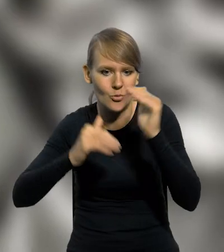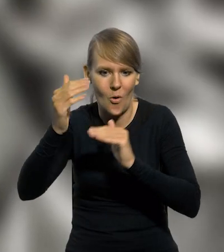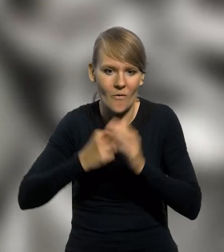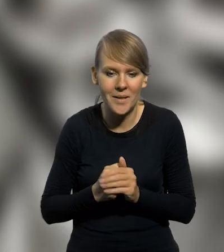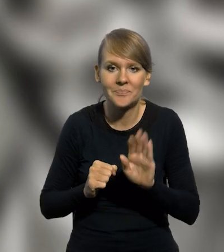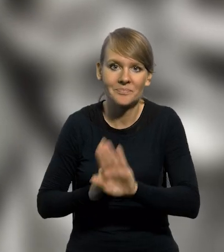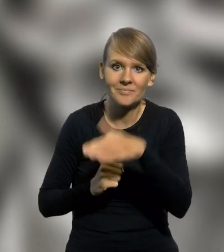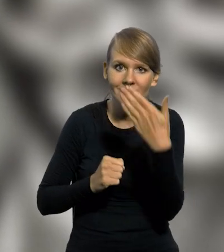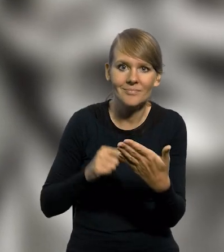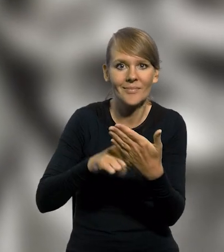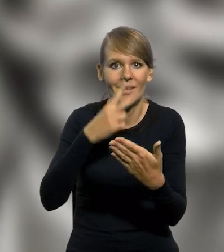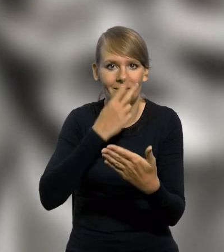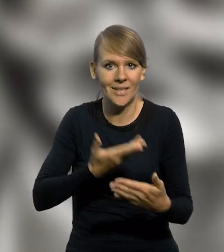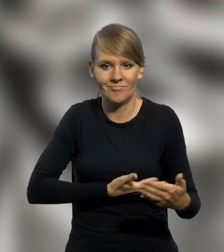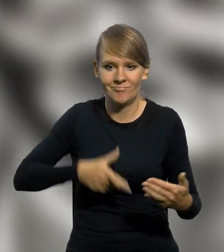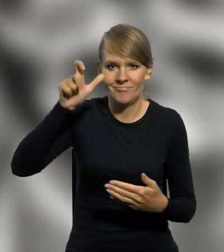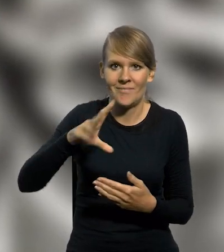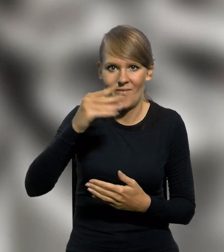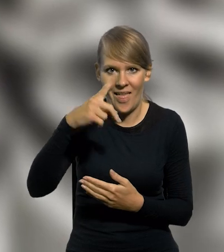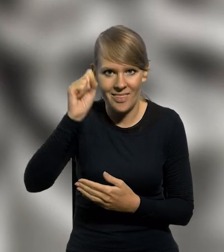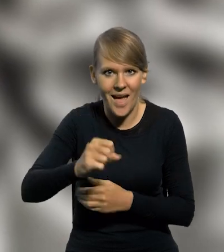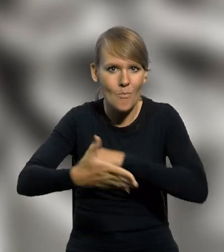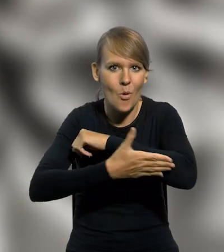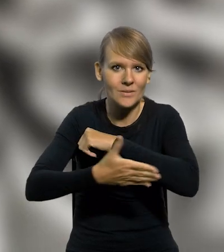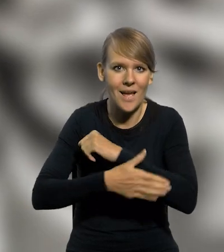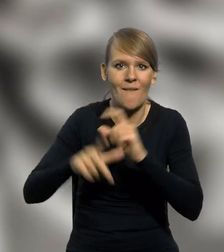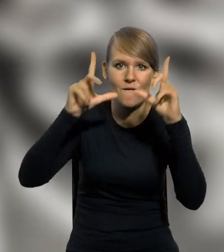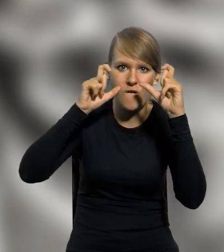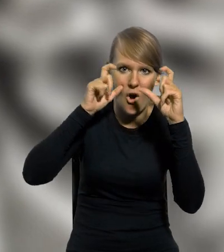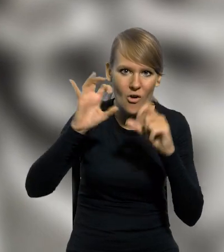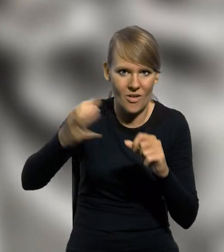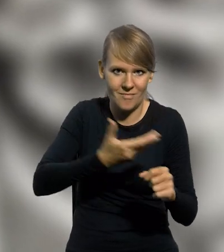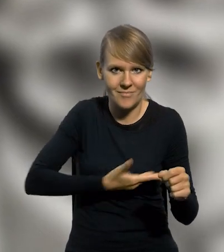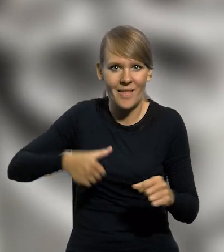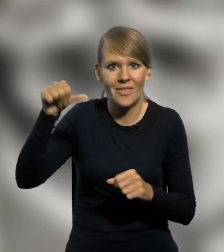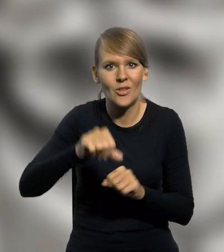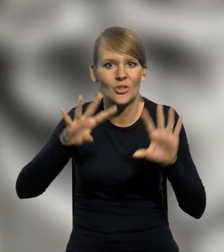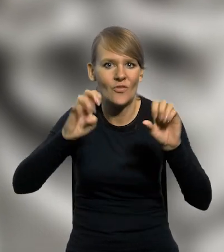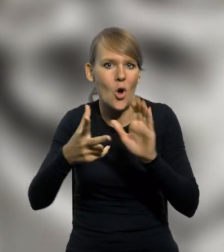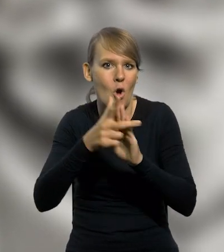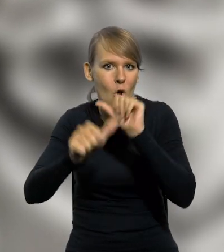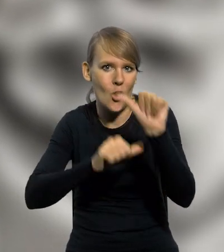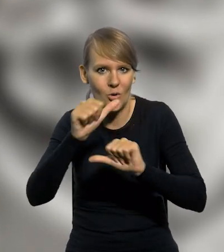Na rewersie widnieje popiersie Tadeusza Wendy, wykonane na podstawie fotografii portretowej z 1918 roku,